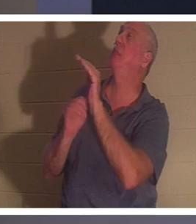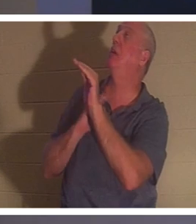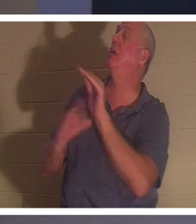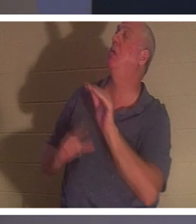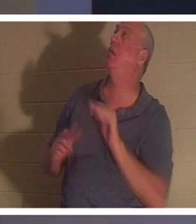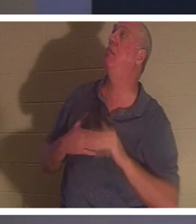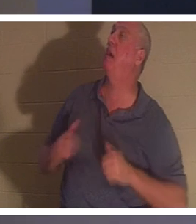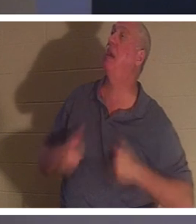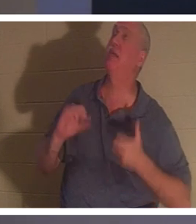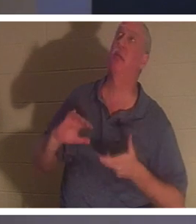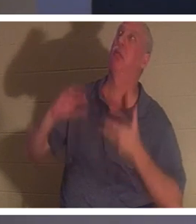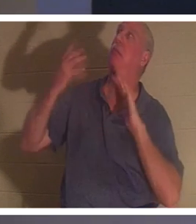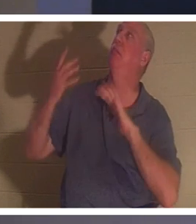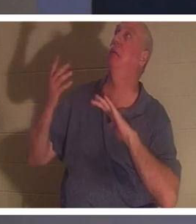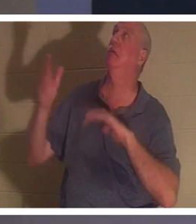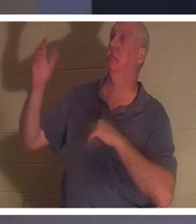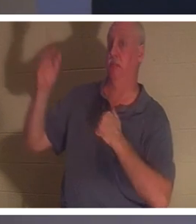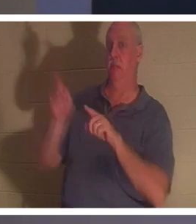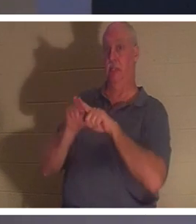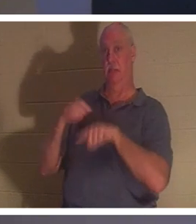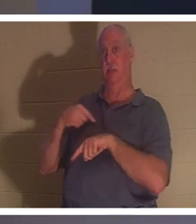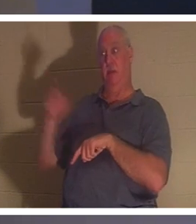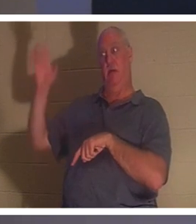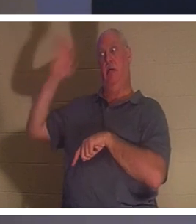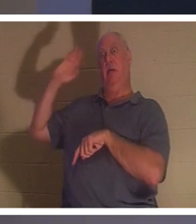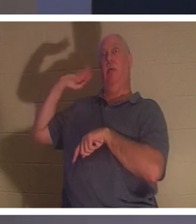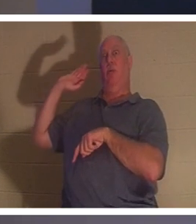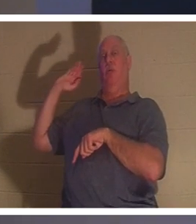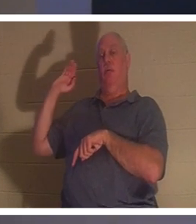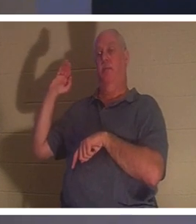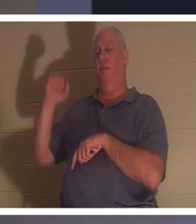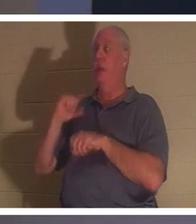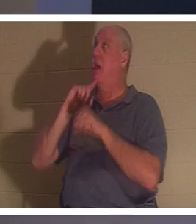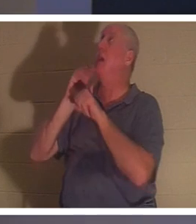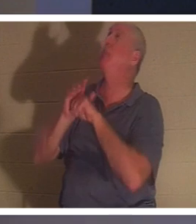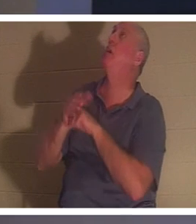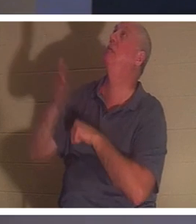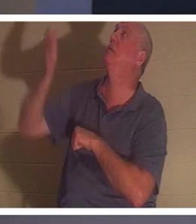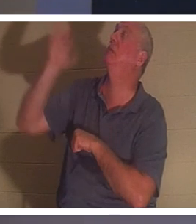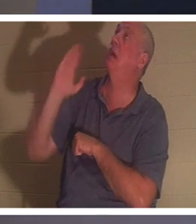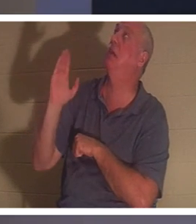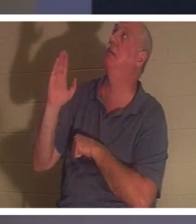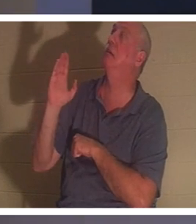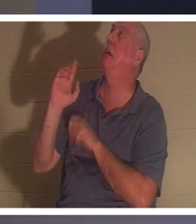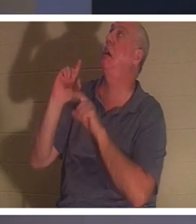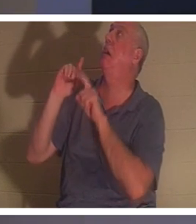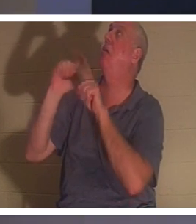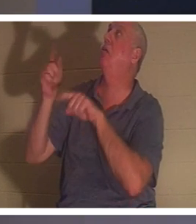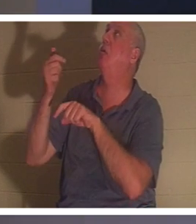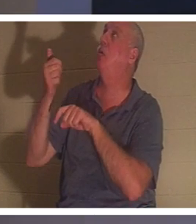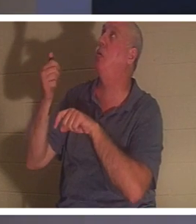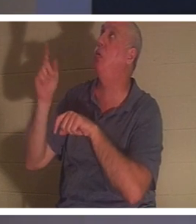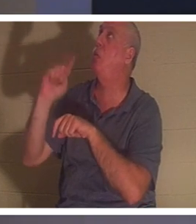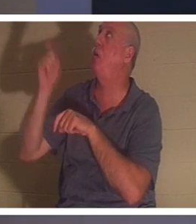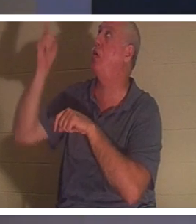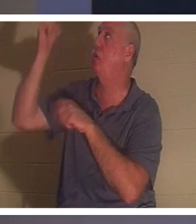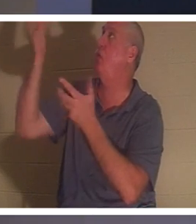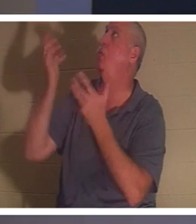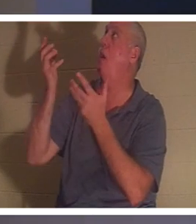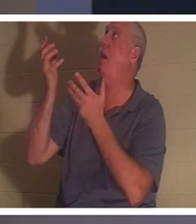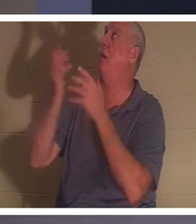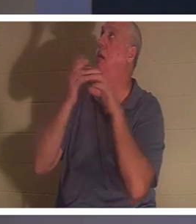उन सभी वर्षों पहले किया था। मैंने उनसे वादा किया, हे भगवान, आप जहां भी जाना चाहें, मैं जाऊंगी, मैं जाऊंगी। यही वह बिंदु है